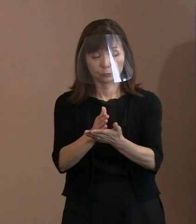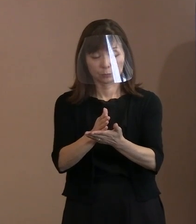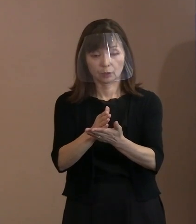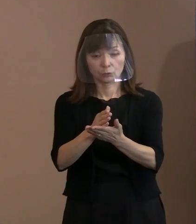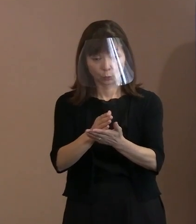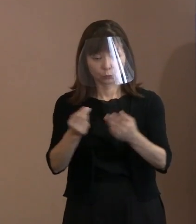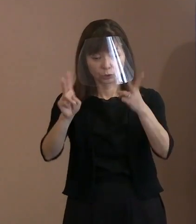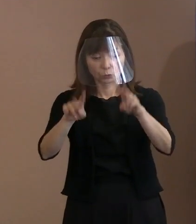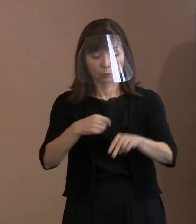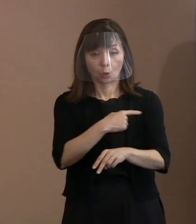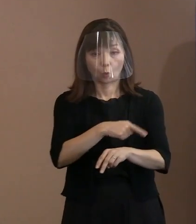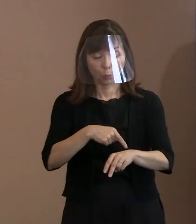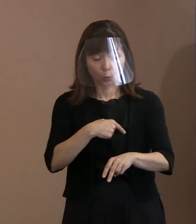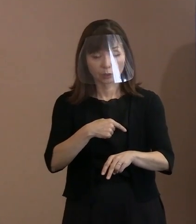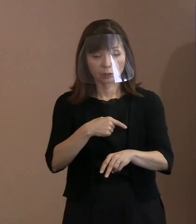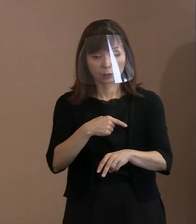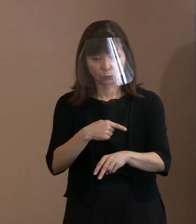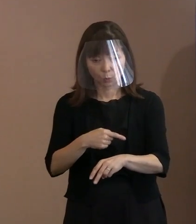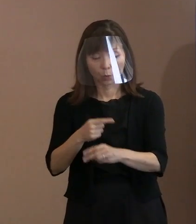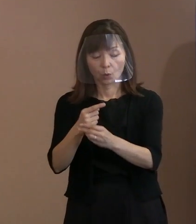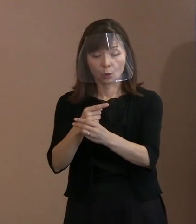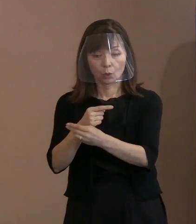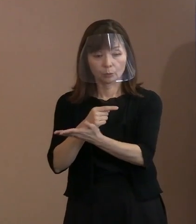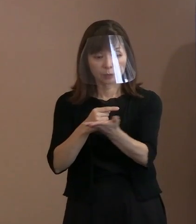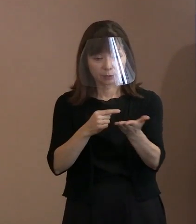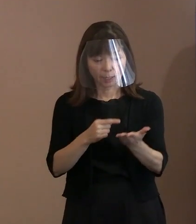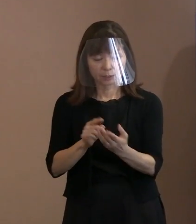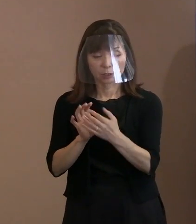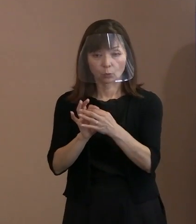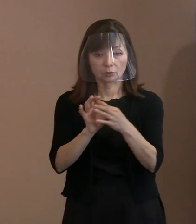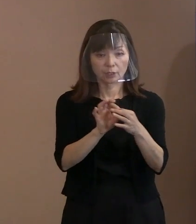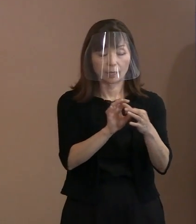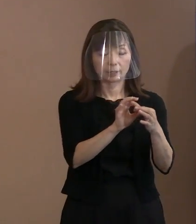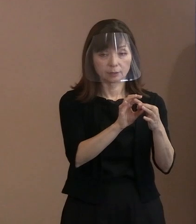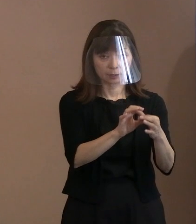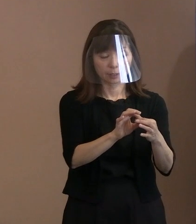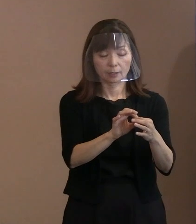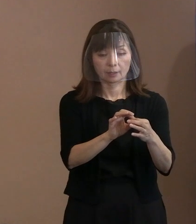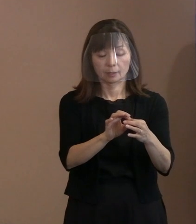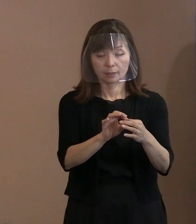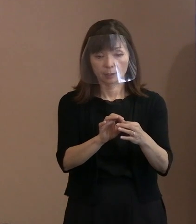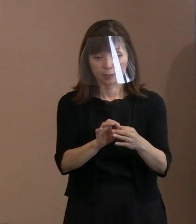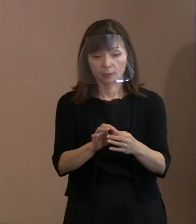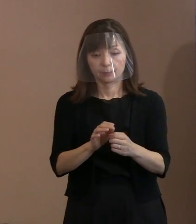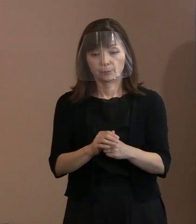そういった行動をしないように お願いしていると､ それに尽きますということを 申し上げております｡